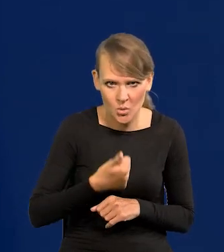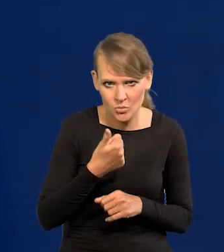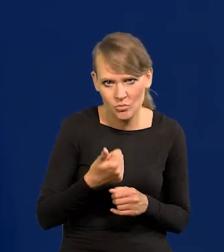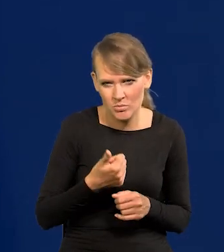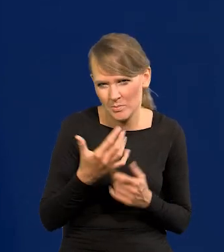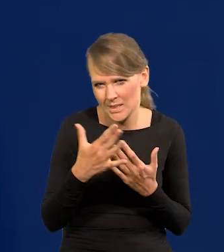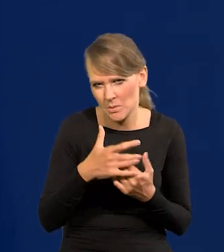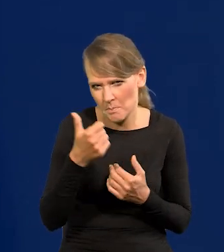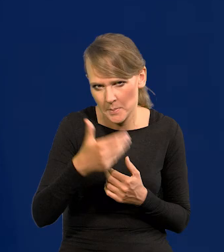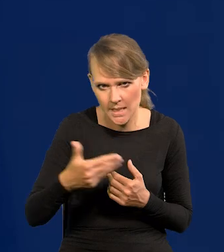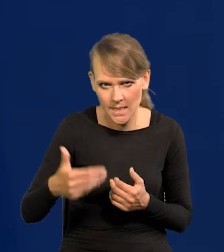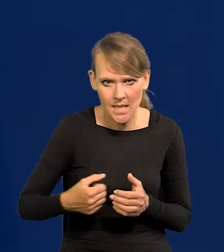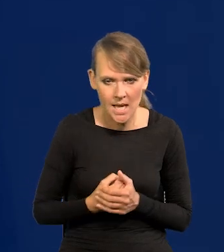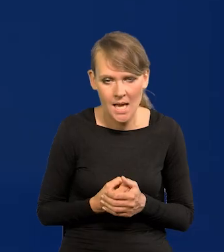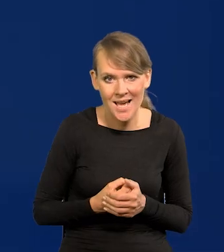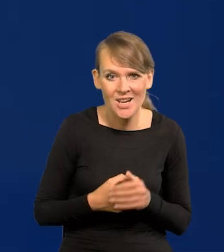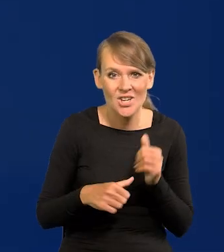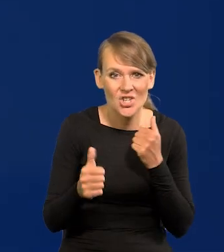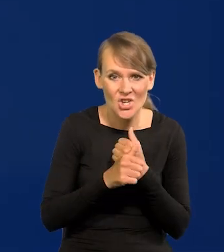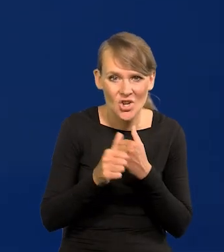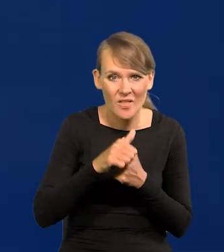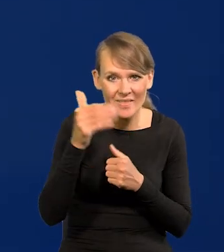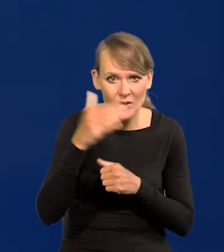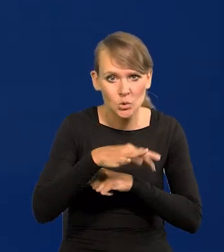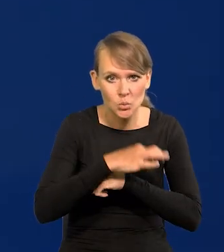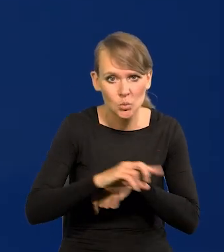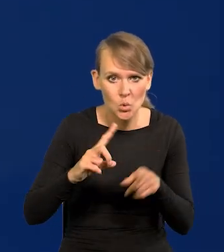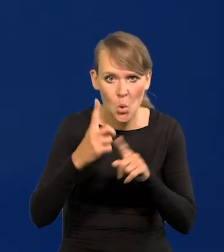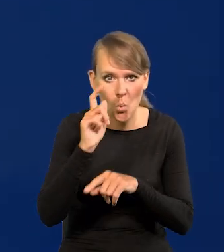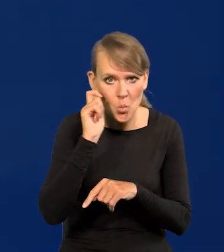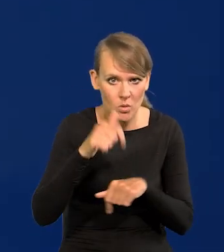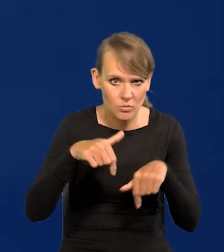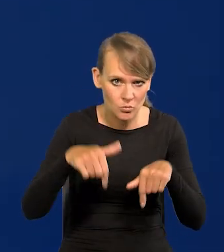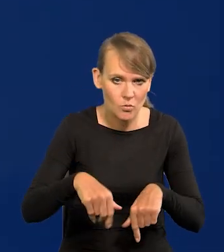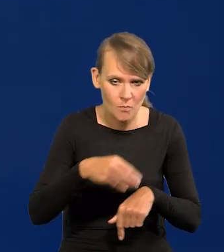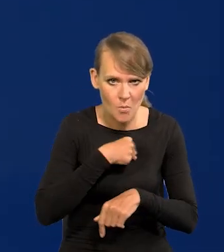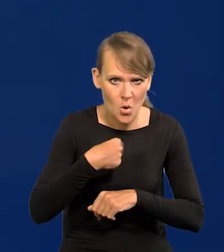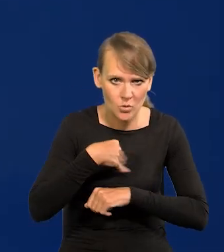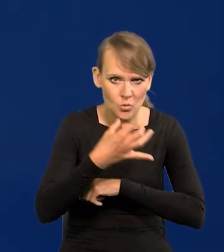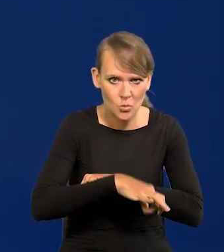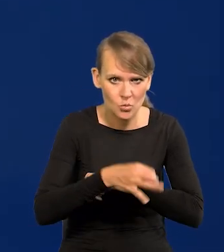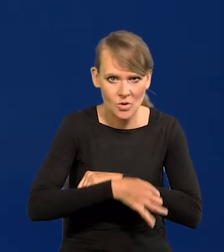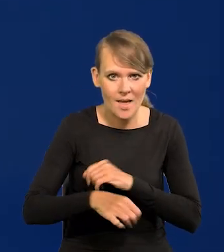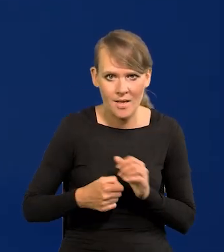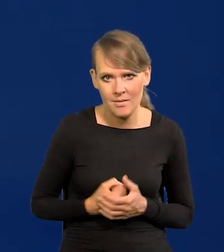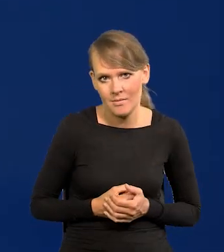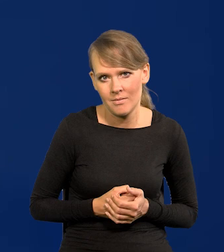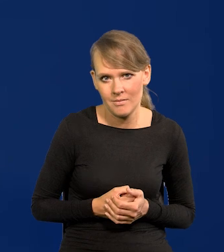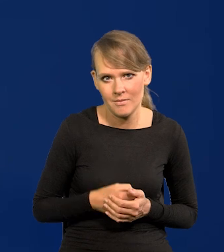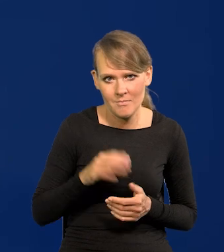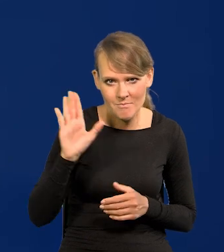w stronę miliarda. 60 000 studentów z Ukrainy studiują u nas na uczelniach i na stypendiach.